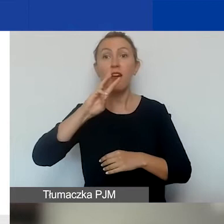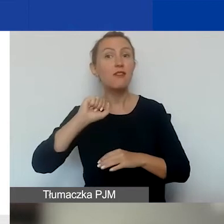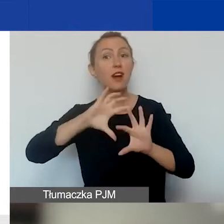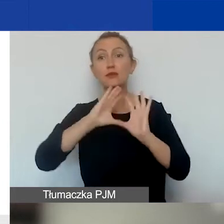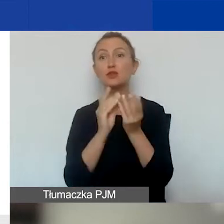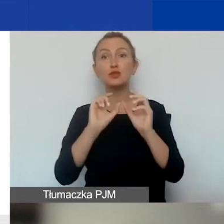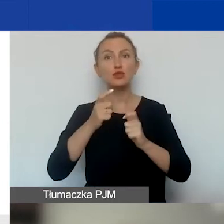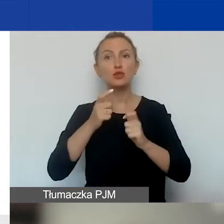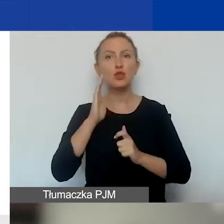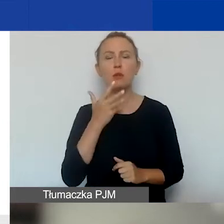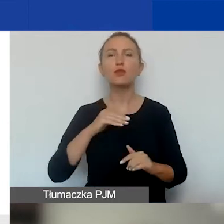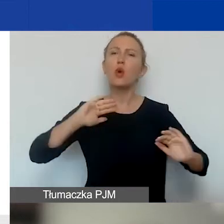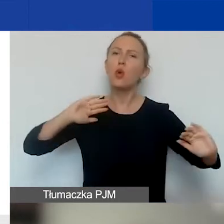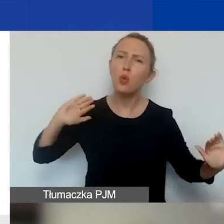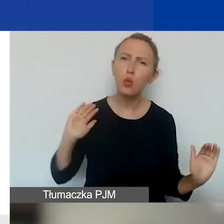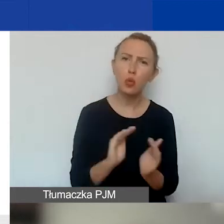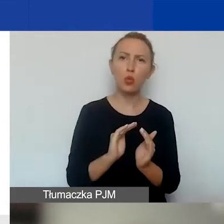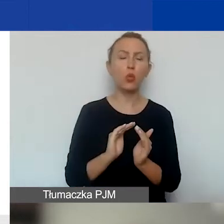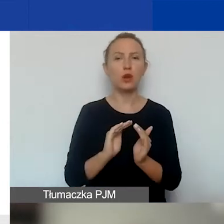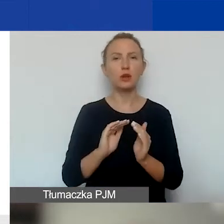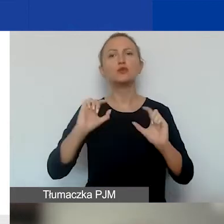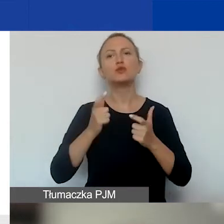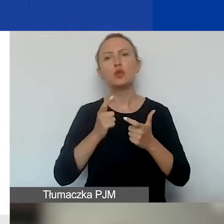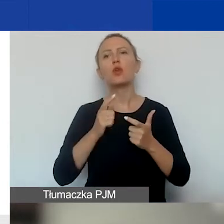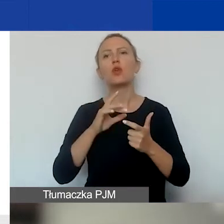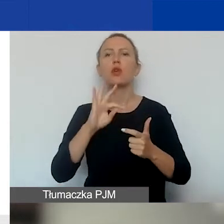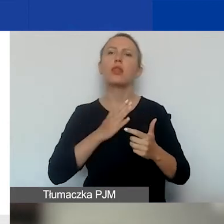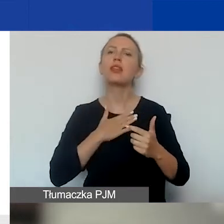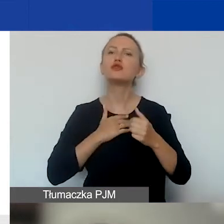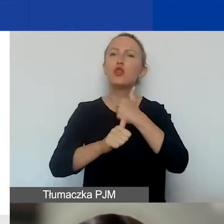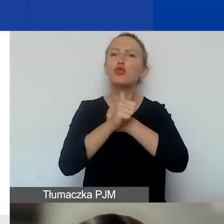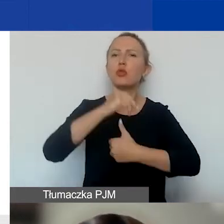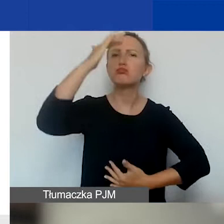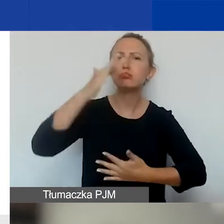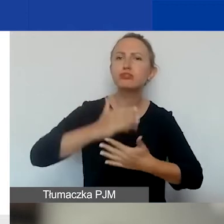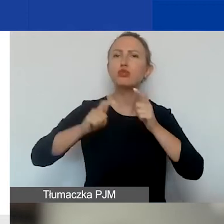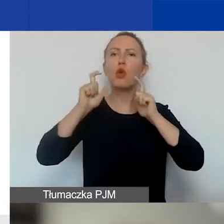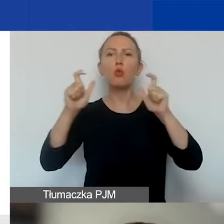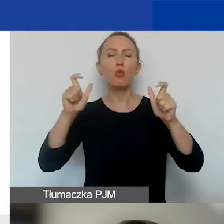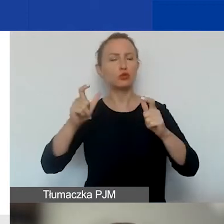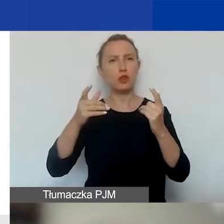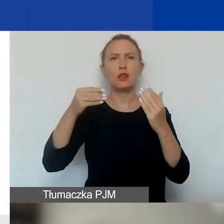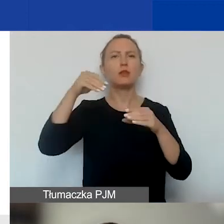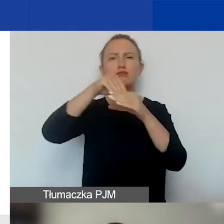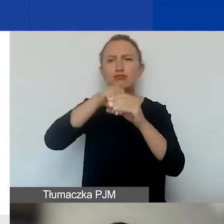jest skrótem z tego, co jest napisane w naszych dokumentach. Czyli w załącznikach do ogłoszenia,